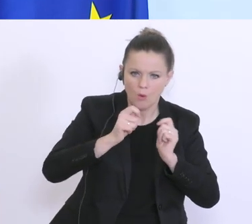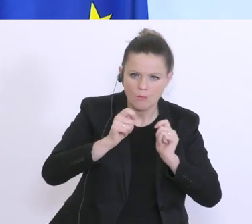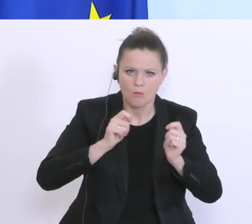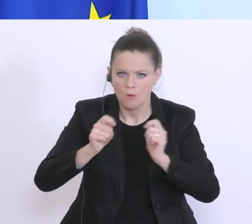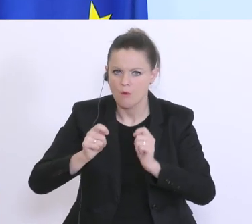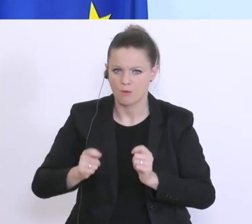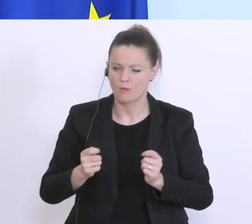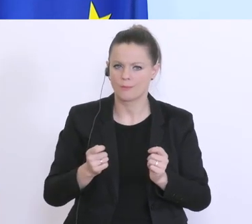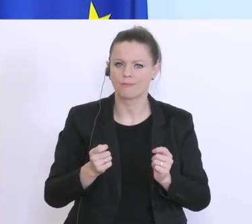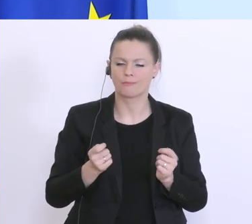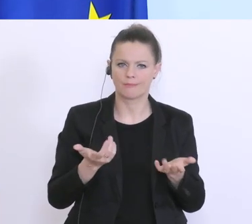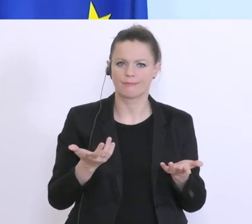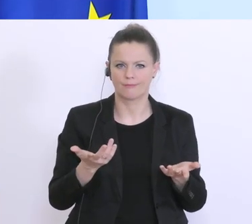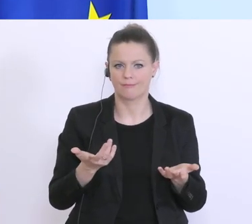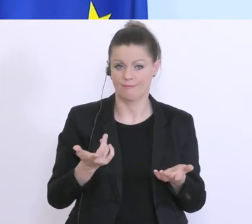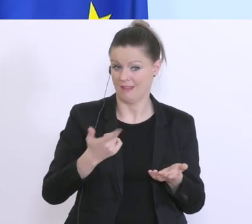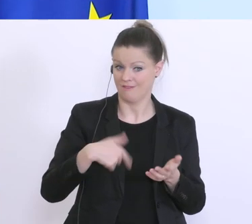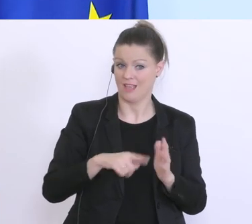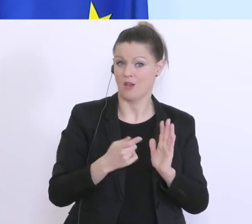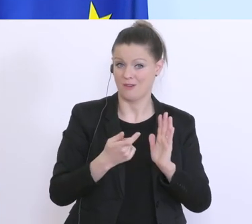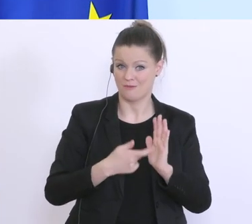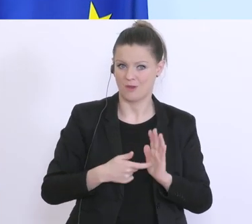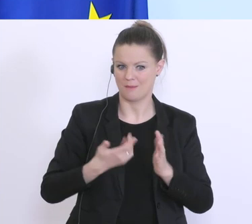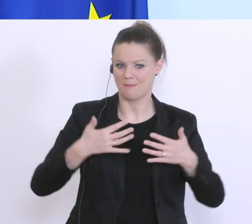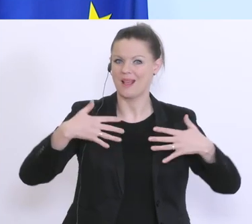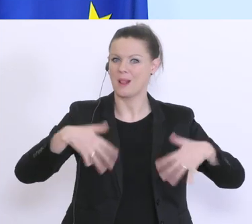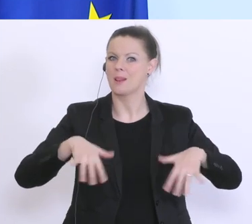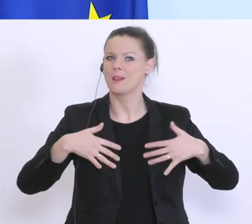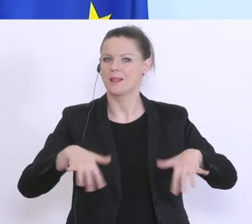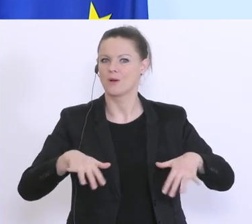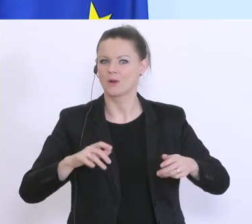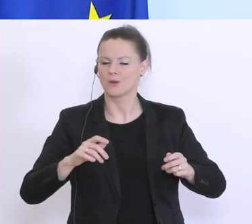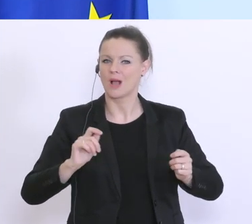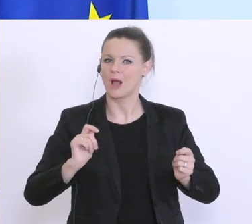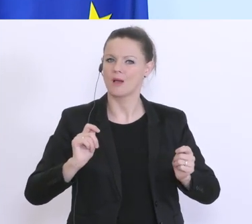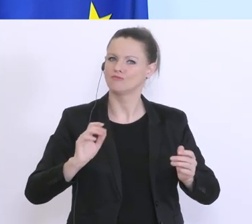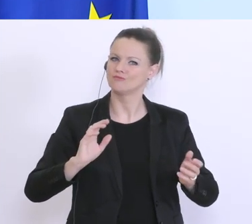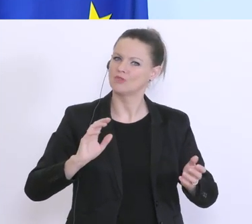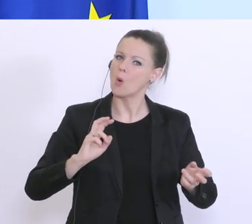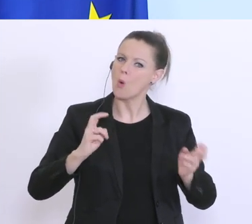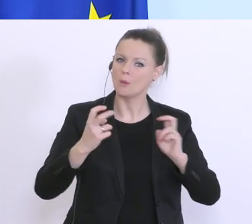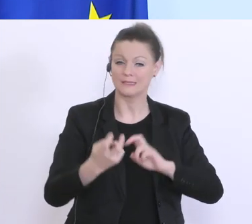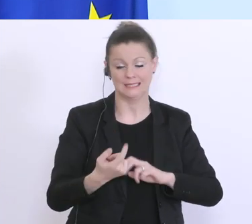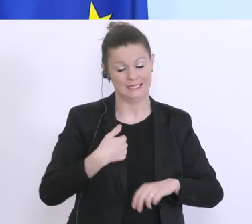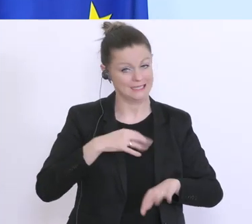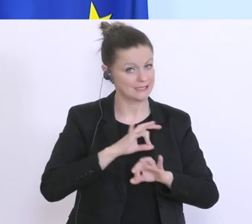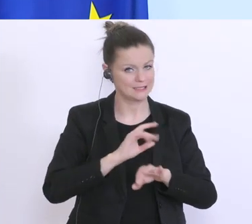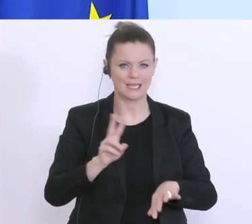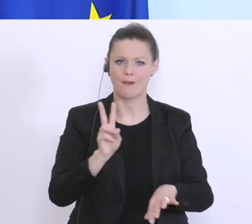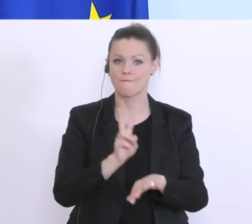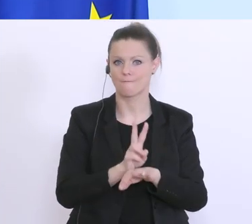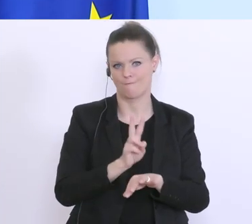das wir Lockerungen vornehmen, wäre ich sehr, sehr, sehr vorsichtig. Sie kennen die Zahlen,